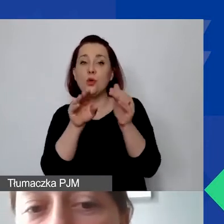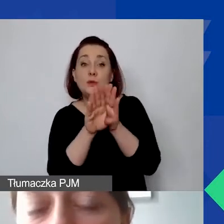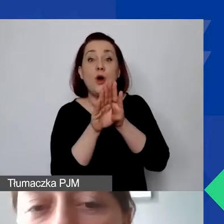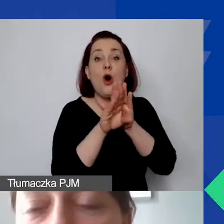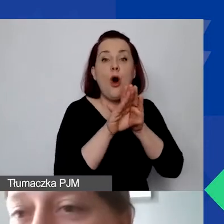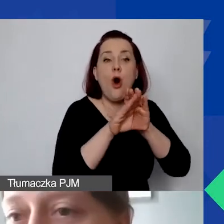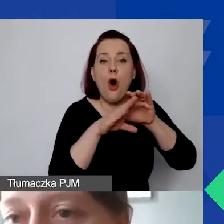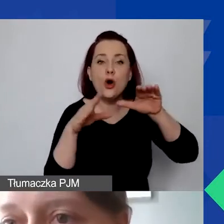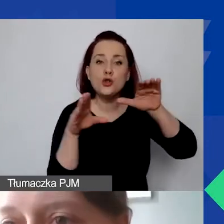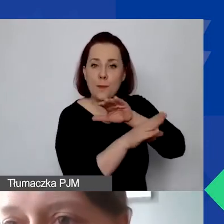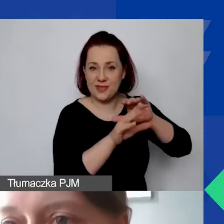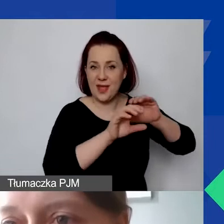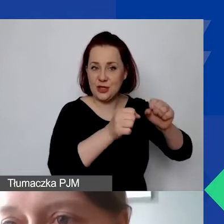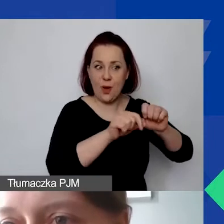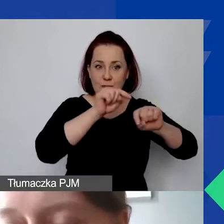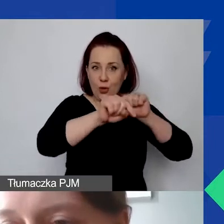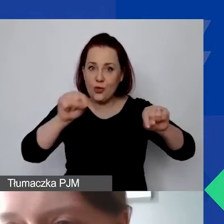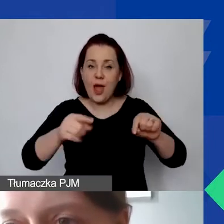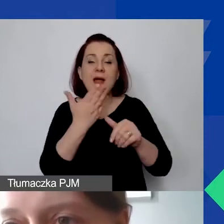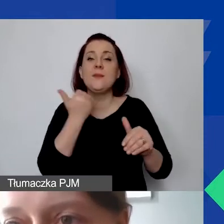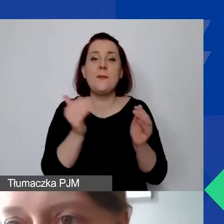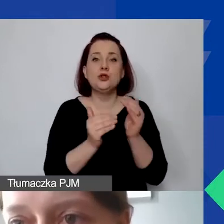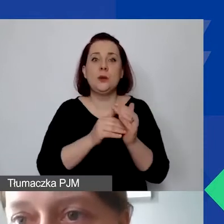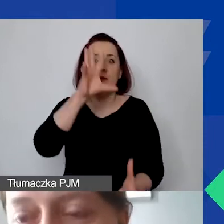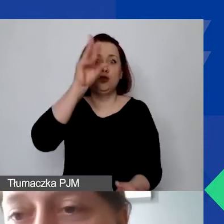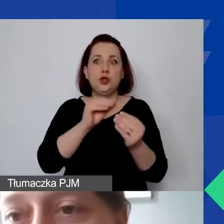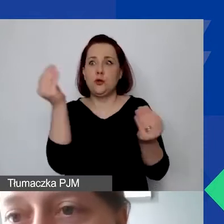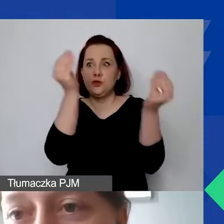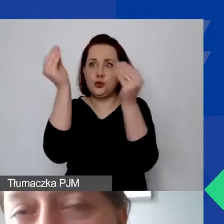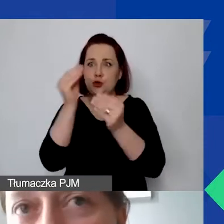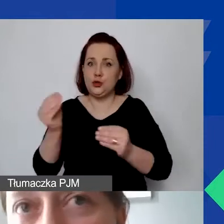Ale nie ma potrzeby, żeby wykorzystywać wszystkie. Może być też taka sytuacja,